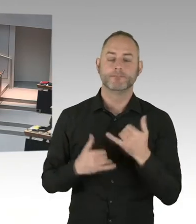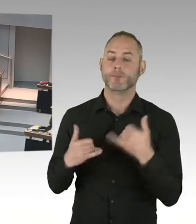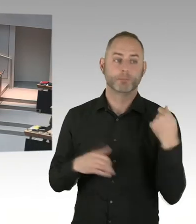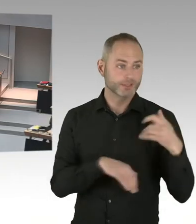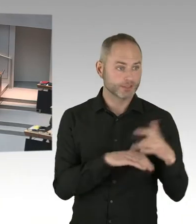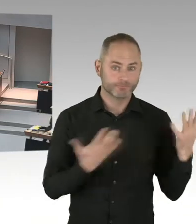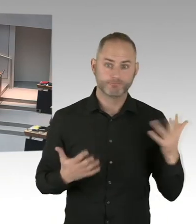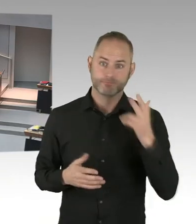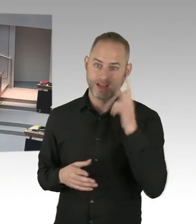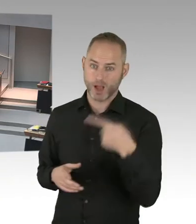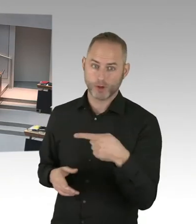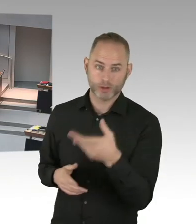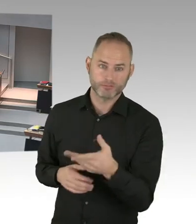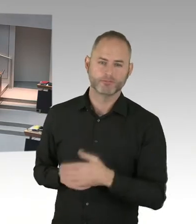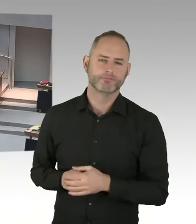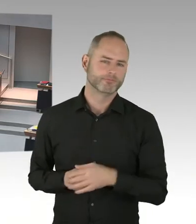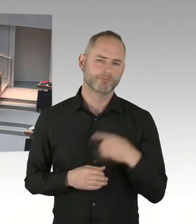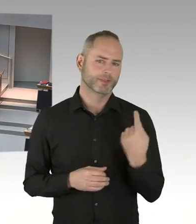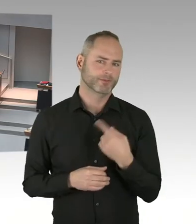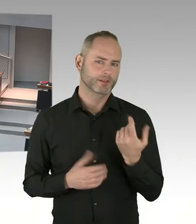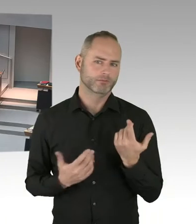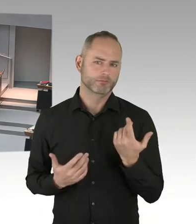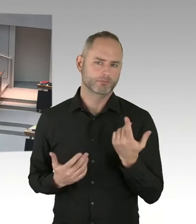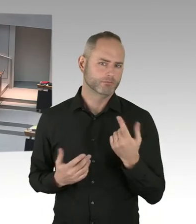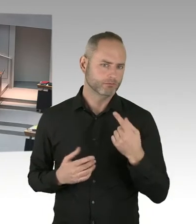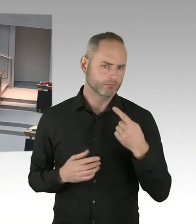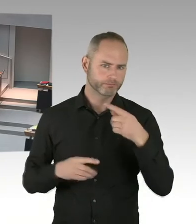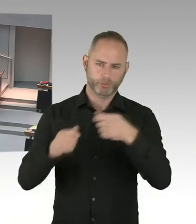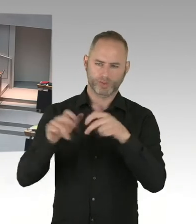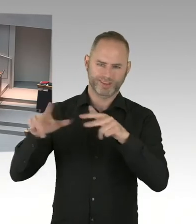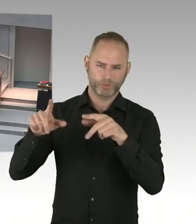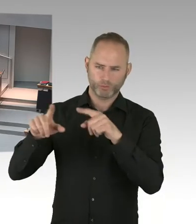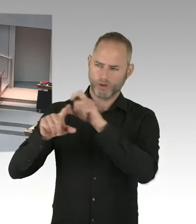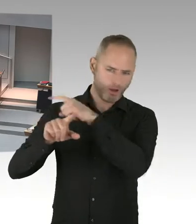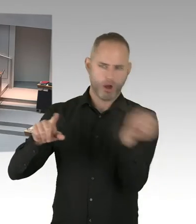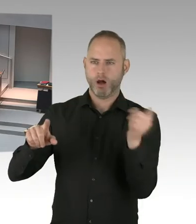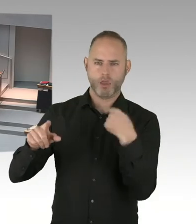Wie wir würdevoll auch mit diesem neunzehnten Zwölften umgehen.